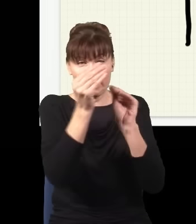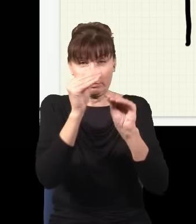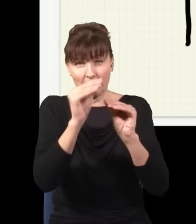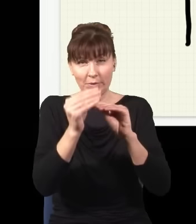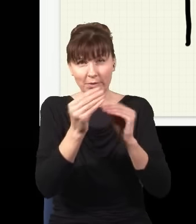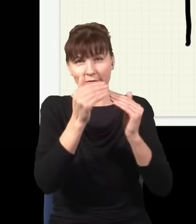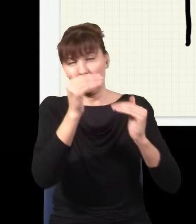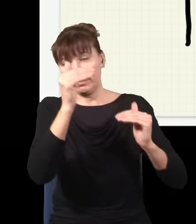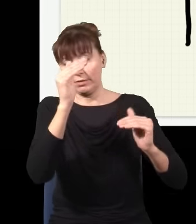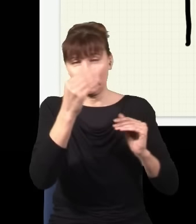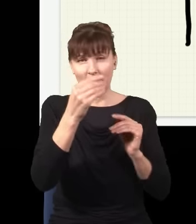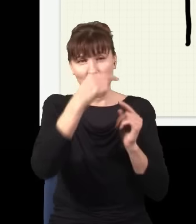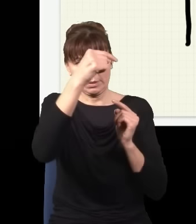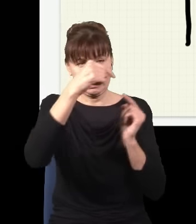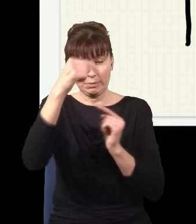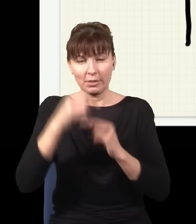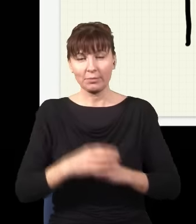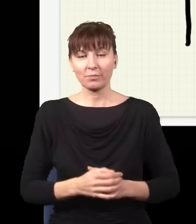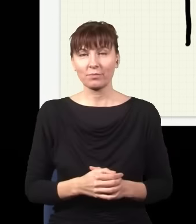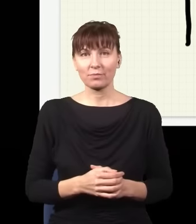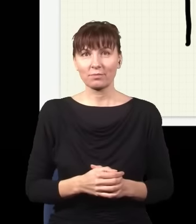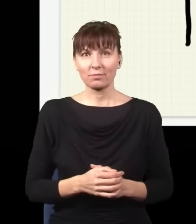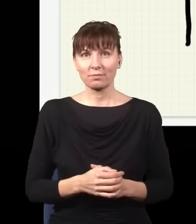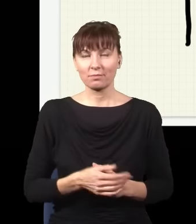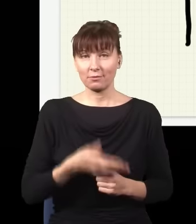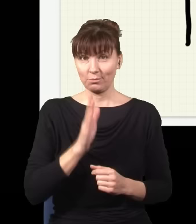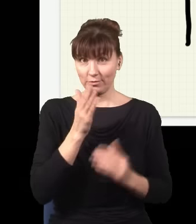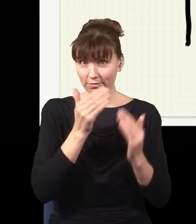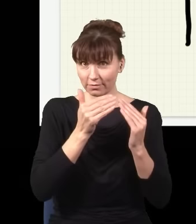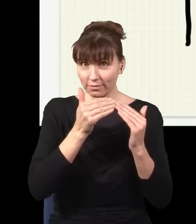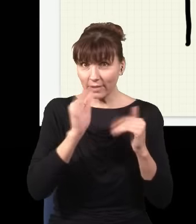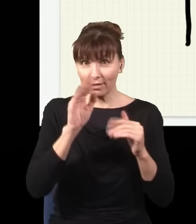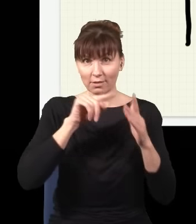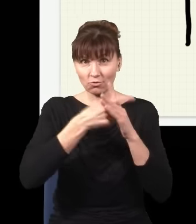i więcej, i więcej, a potem będę zwiększał coraz to bardziej liczbę otworów,